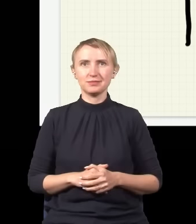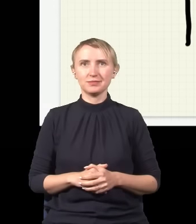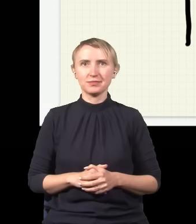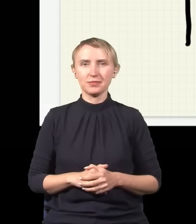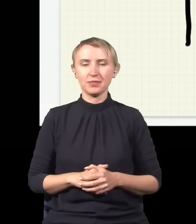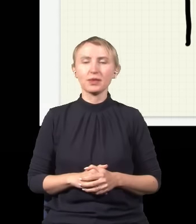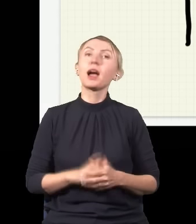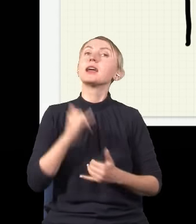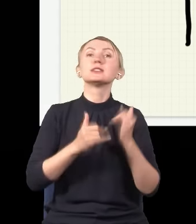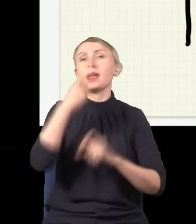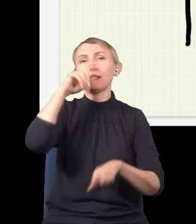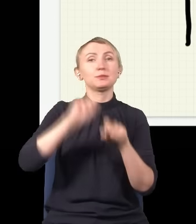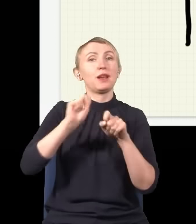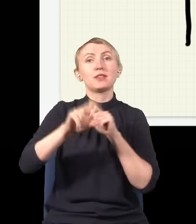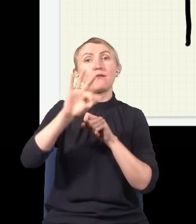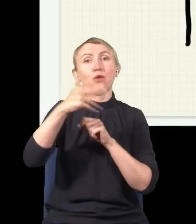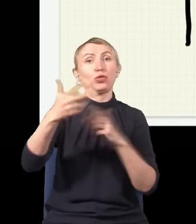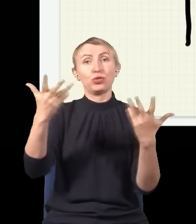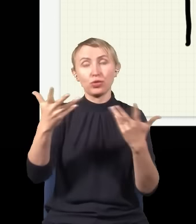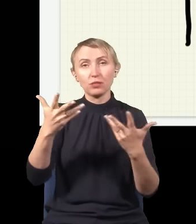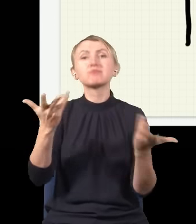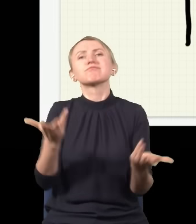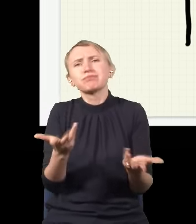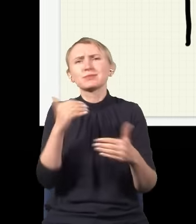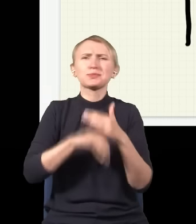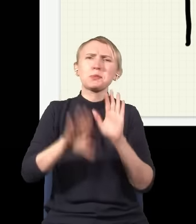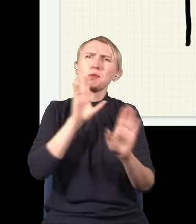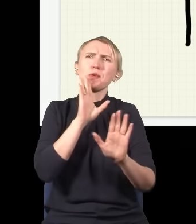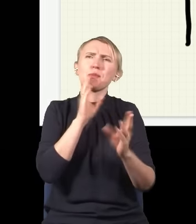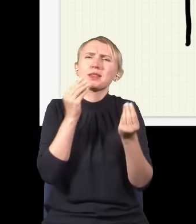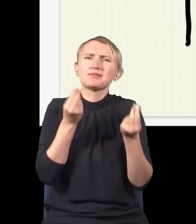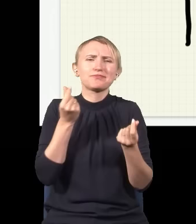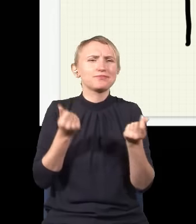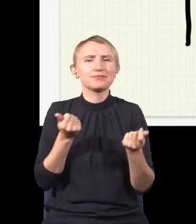i nie sprawdzam, gdzie jest foton, to on znowu zaczyna się zachowywać tak, jak gdyby